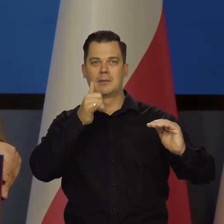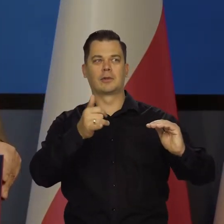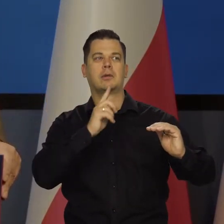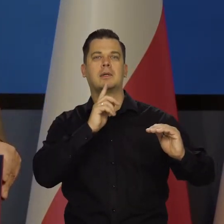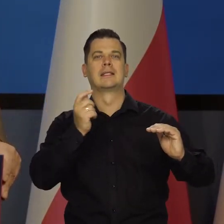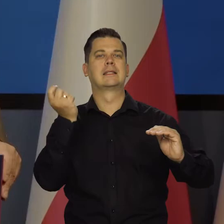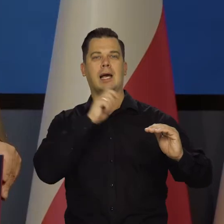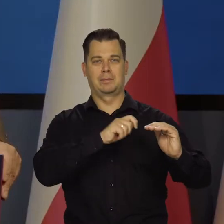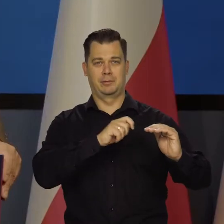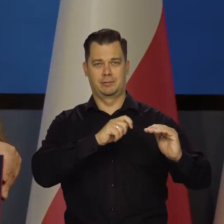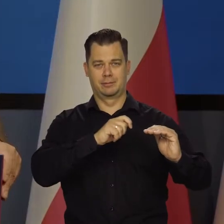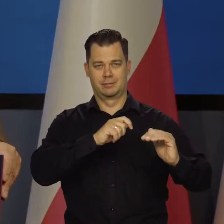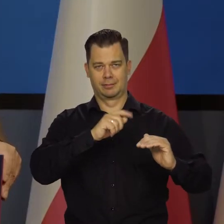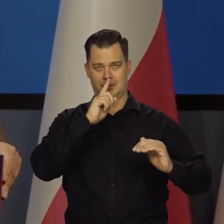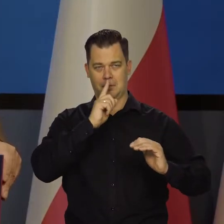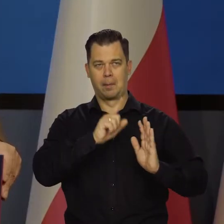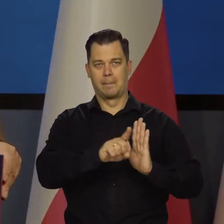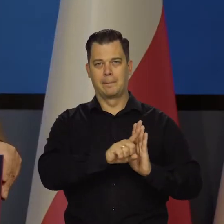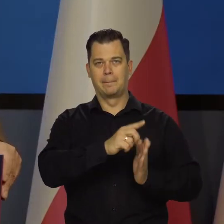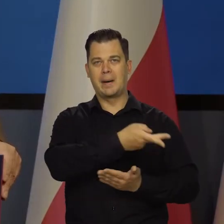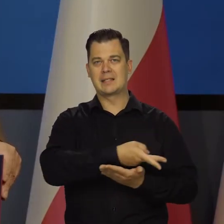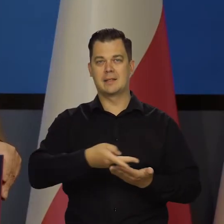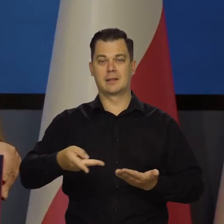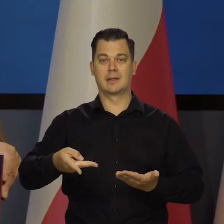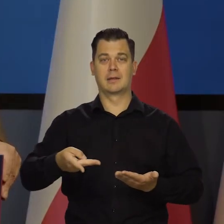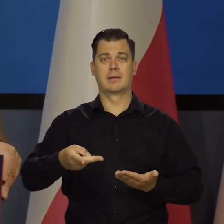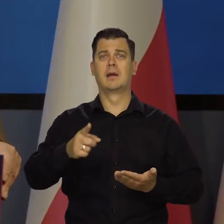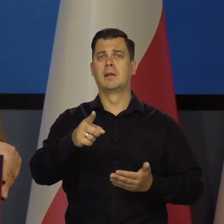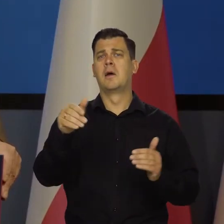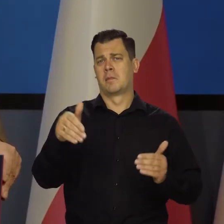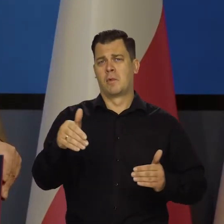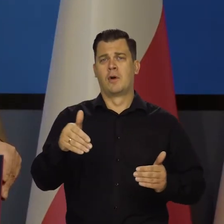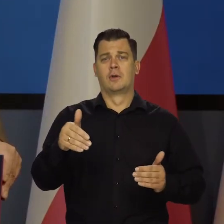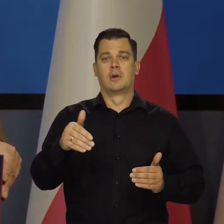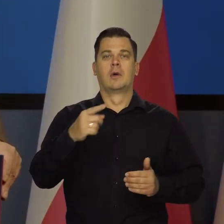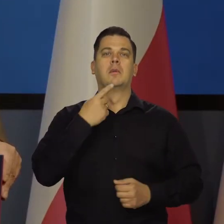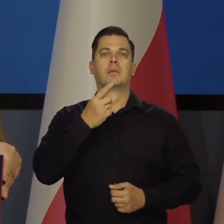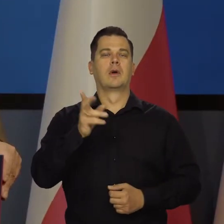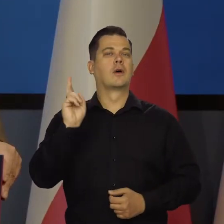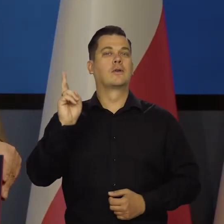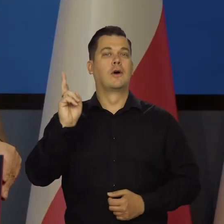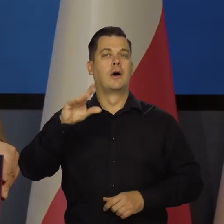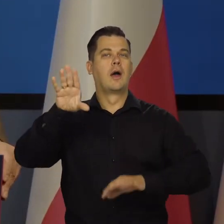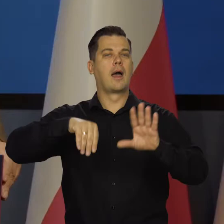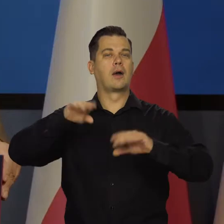nie wprowadzeniem go w recesję. Moglibyście Państwo tak jak siedzicie wymienić nazwiska ekonomistów w Polsce,